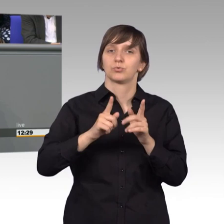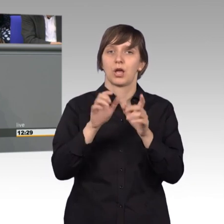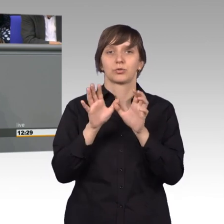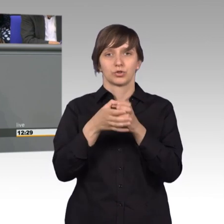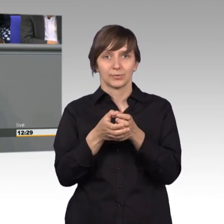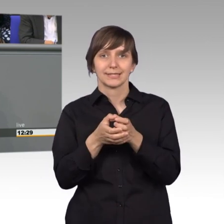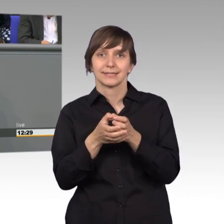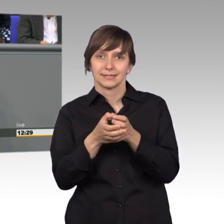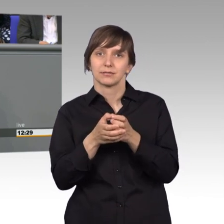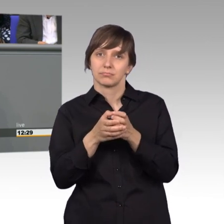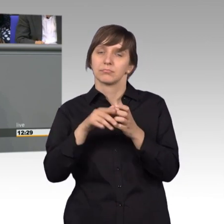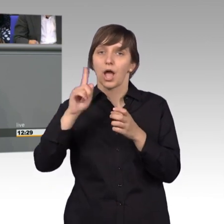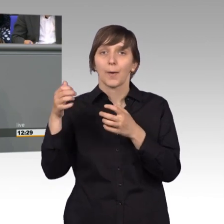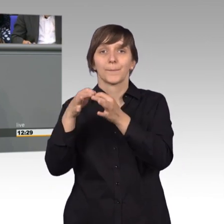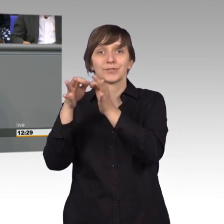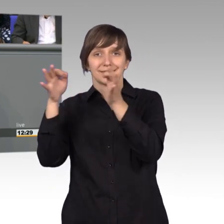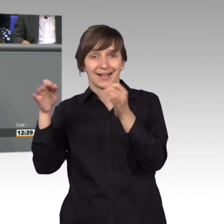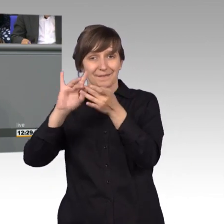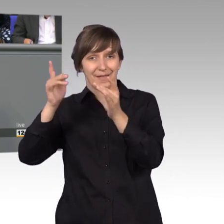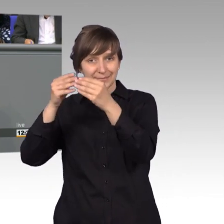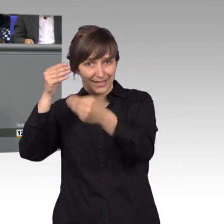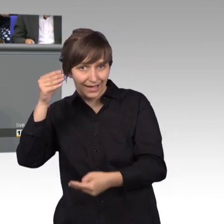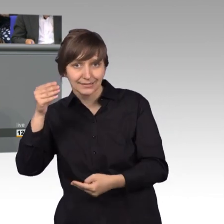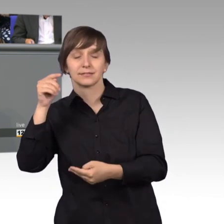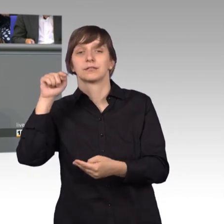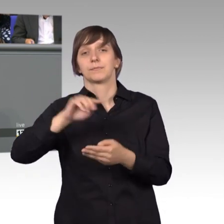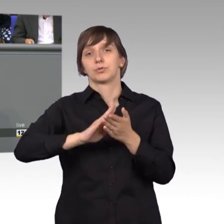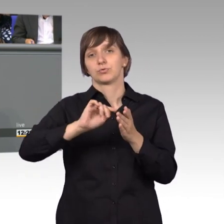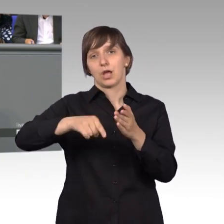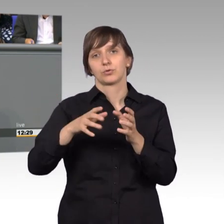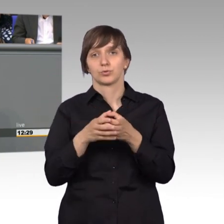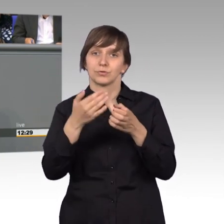innerhalb des Bundestagsauftritts, dass er wesentlich prominenter dort